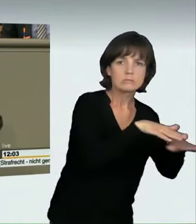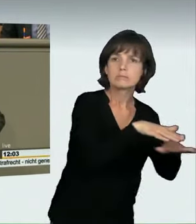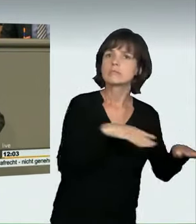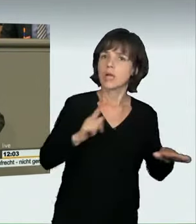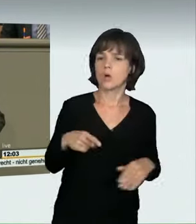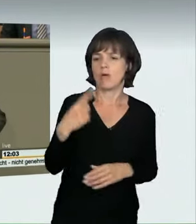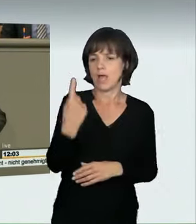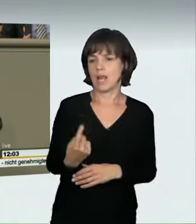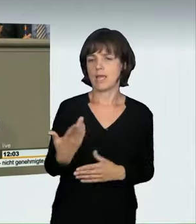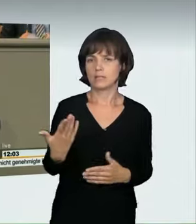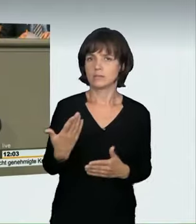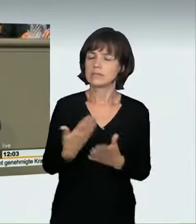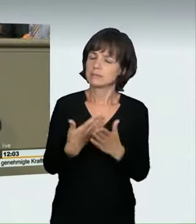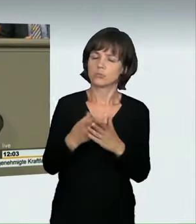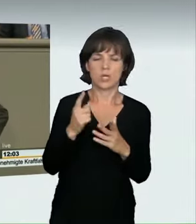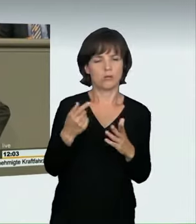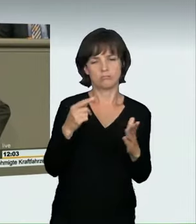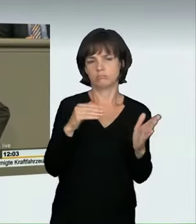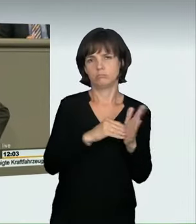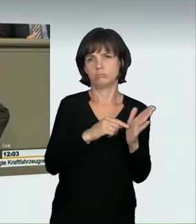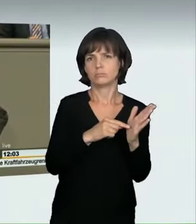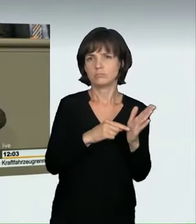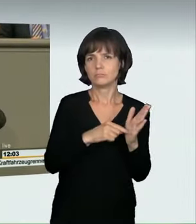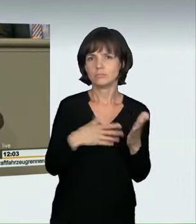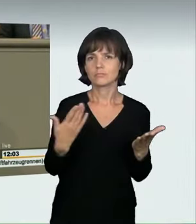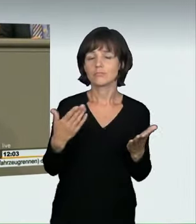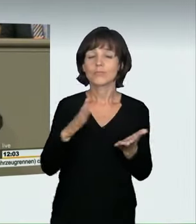Ich will nur das Beispiel des Motorradfahrers und YouTubers Alpi,